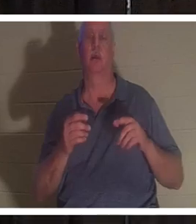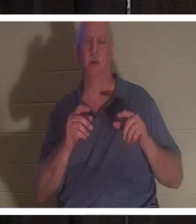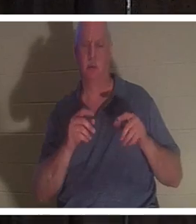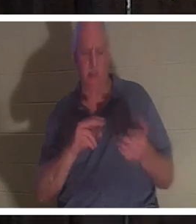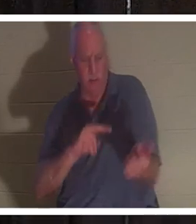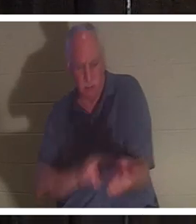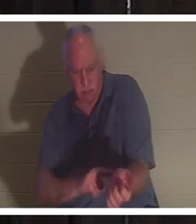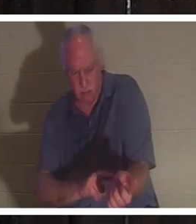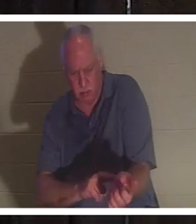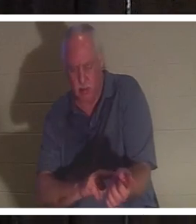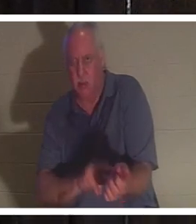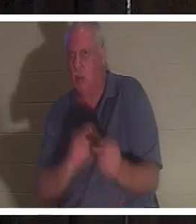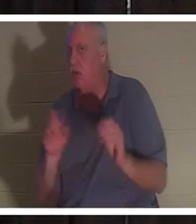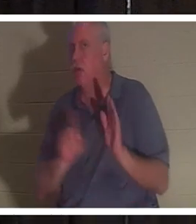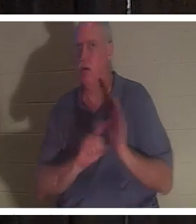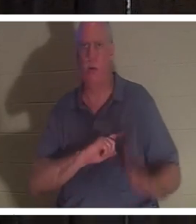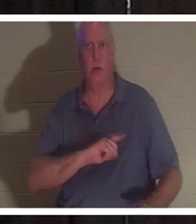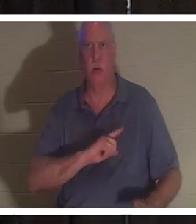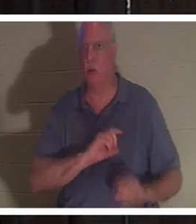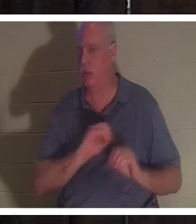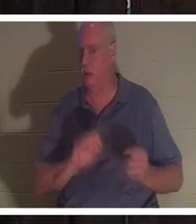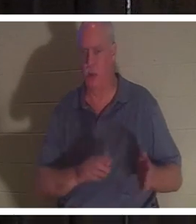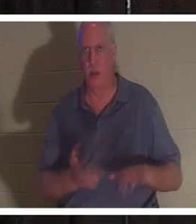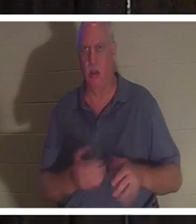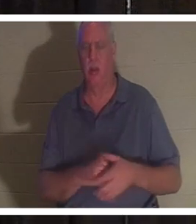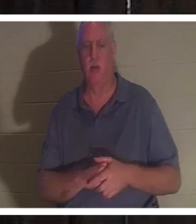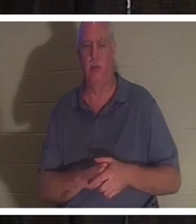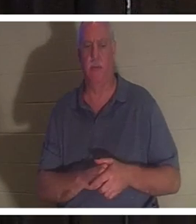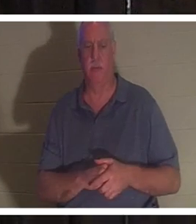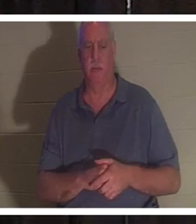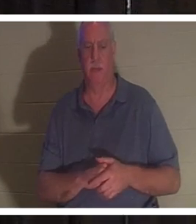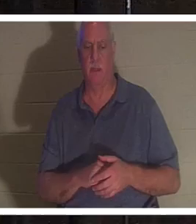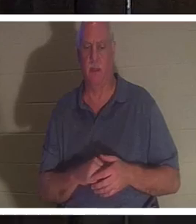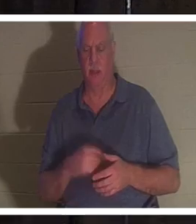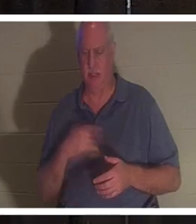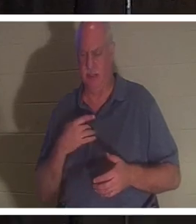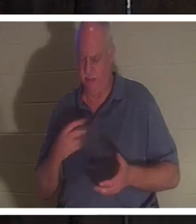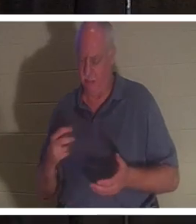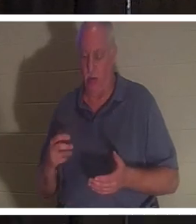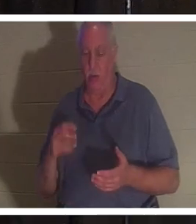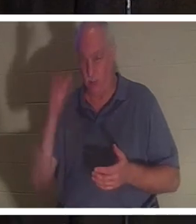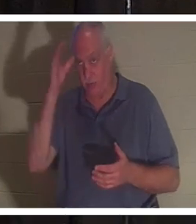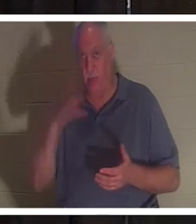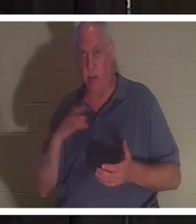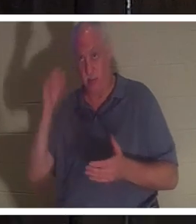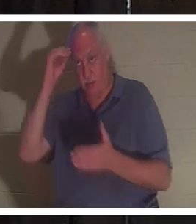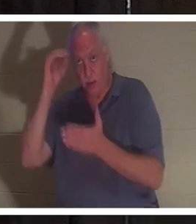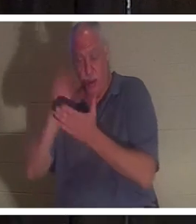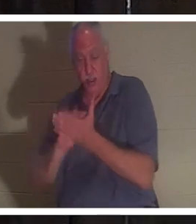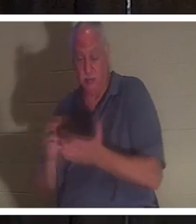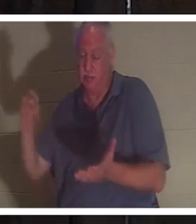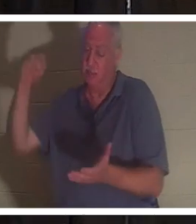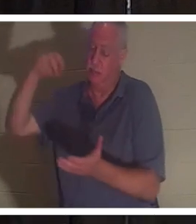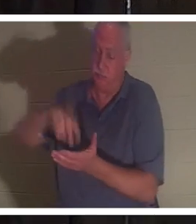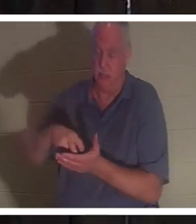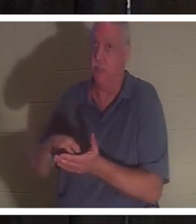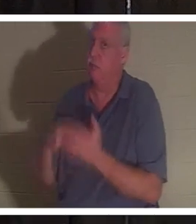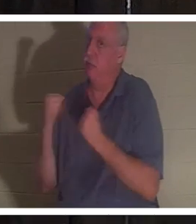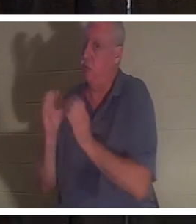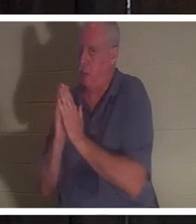Elle était morte. Il est tombé à genoux. Cet homme sait aussi prier et il s'est mis